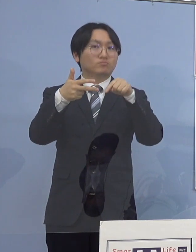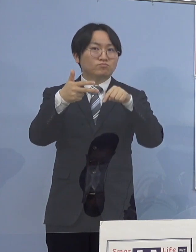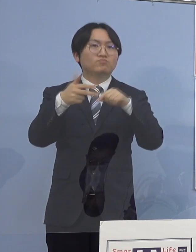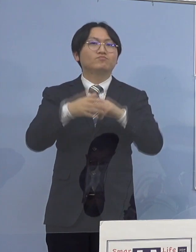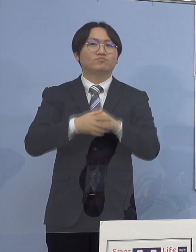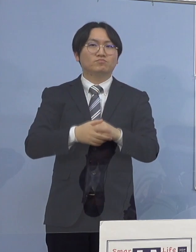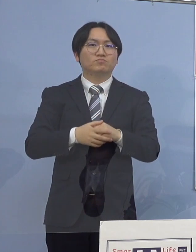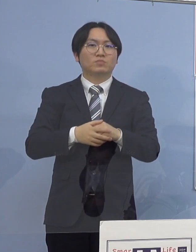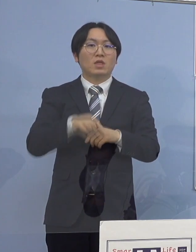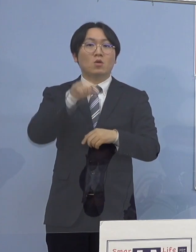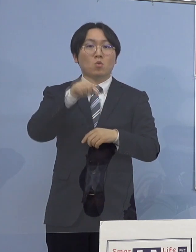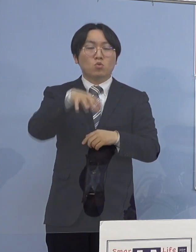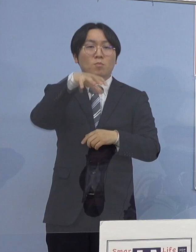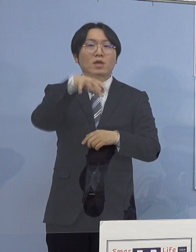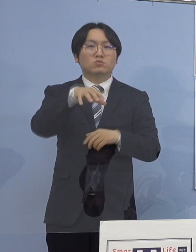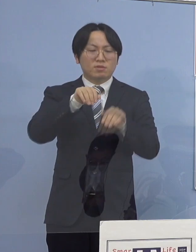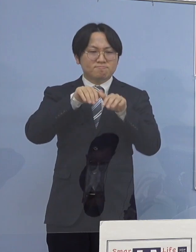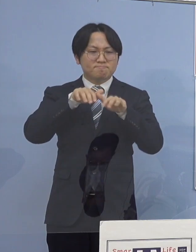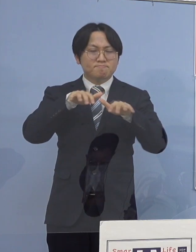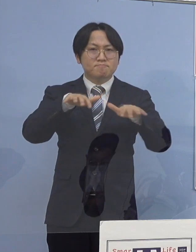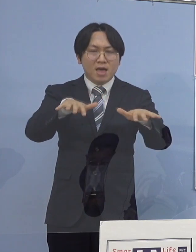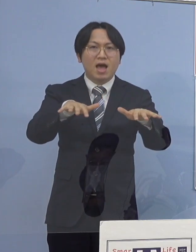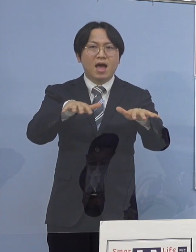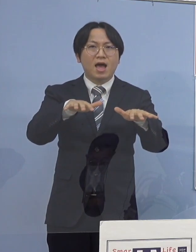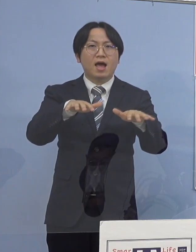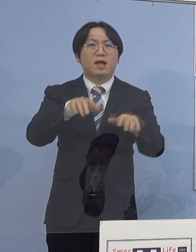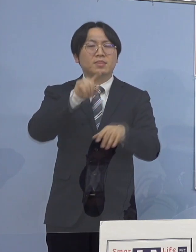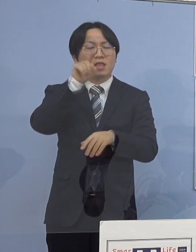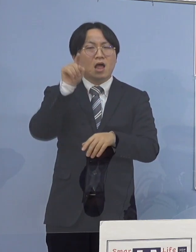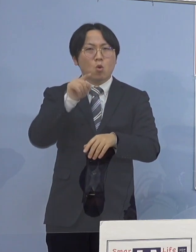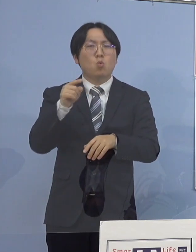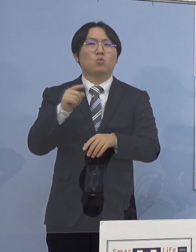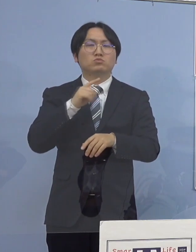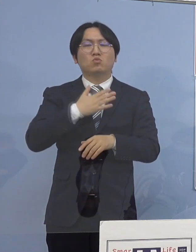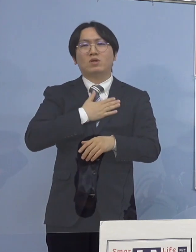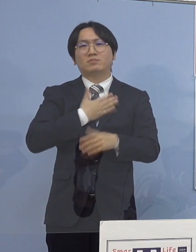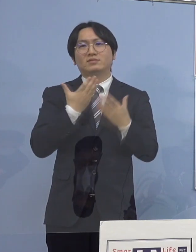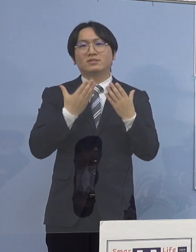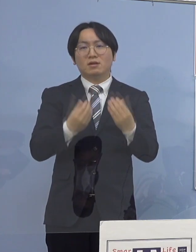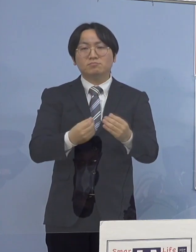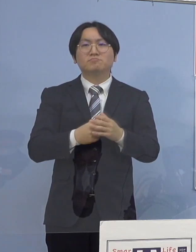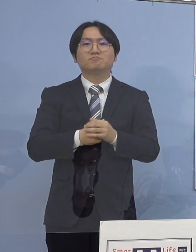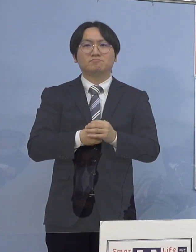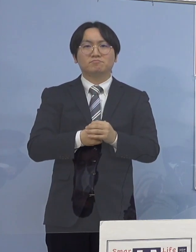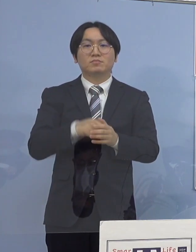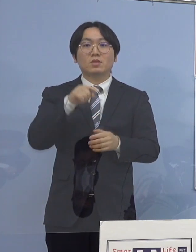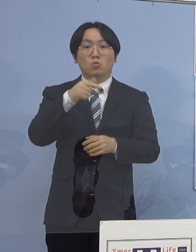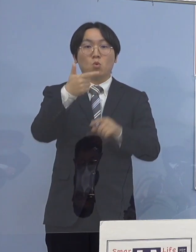感染が拡大した可能性が高いことが 分かりましたのでこの6名に